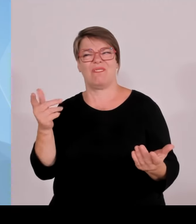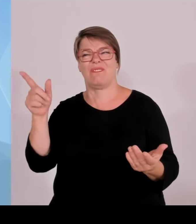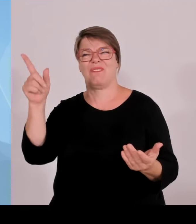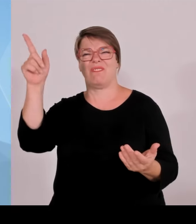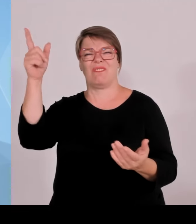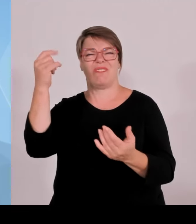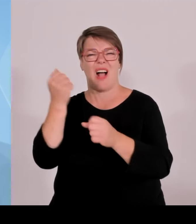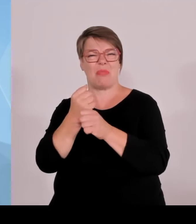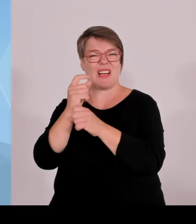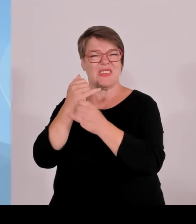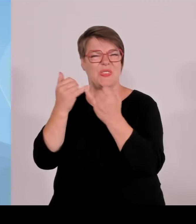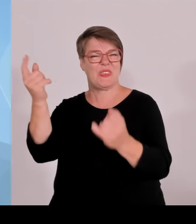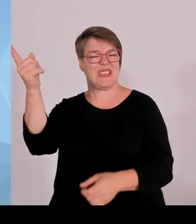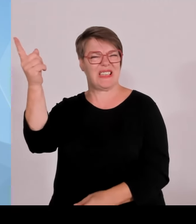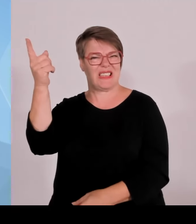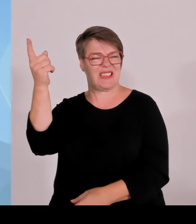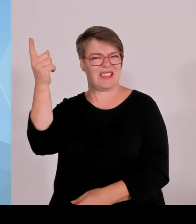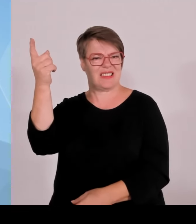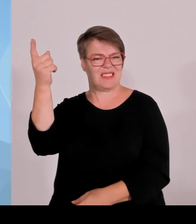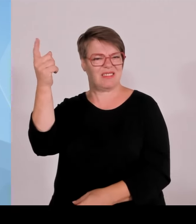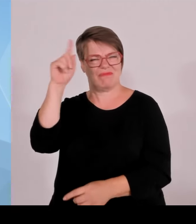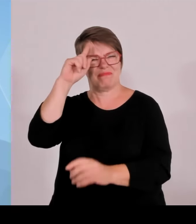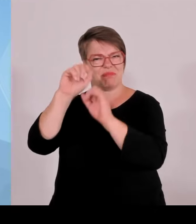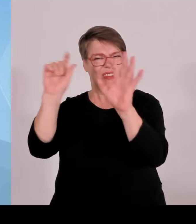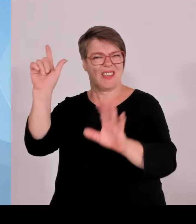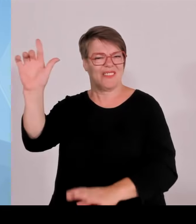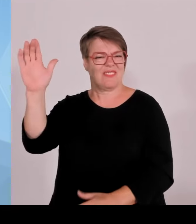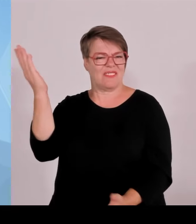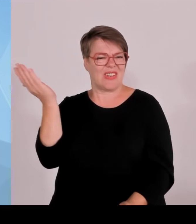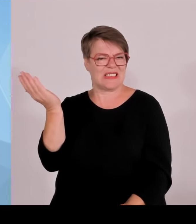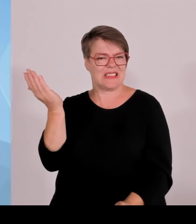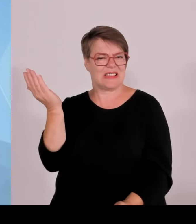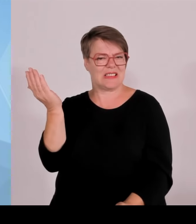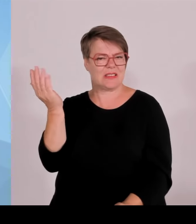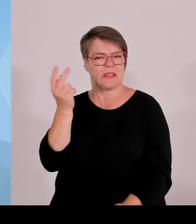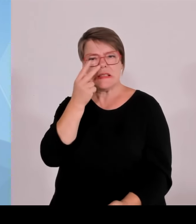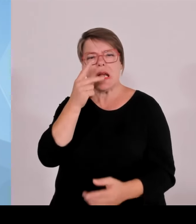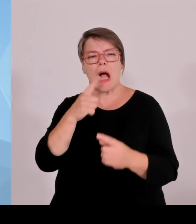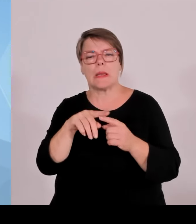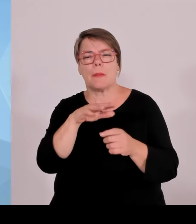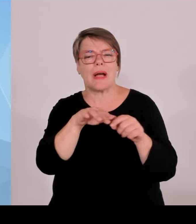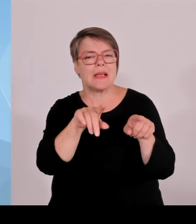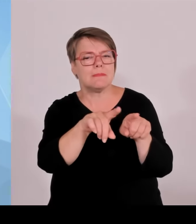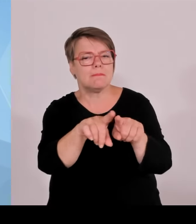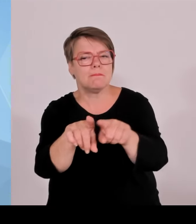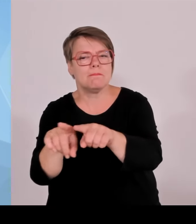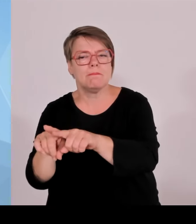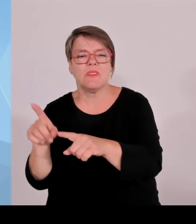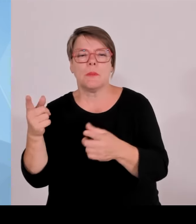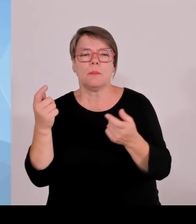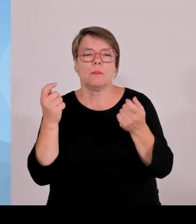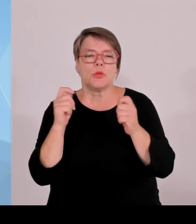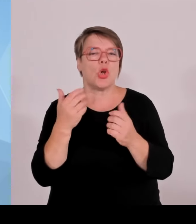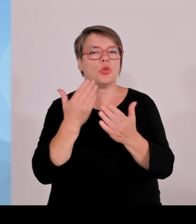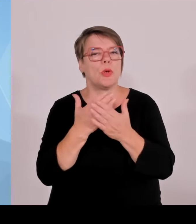Das ist keine kluge Politik, das ist eine Politik, die systematisch den Süden benachteiligt. Und das werden wir uns auch